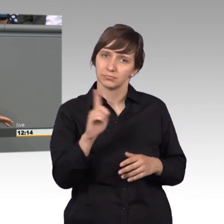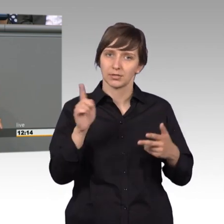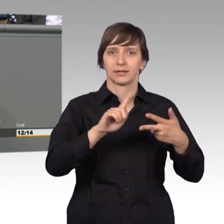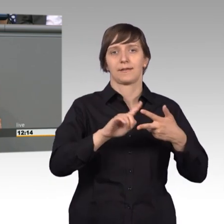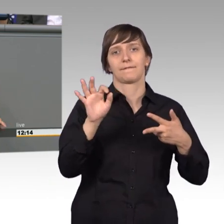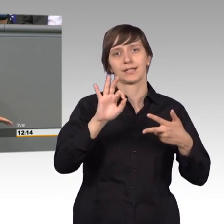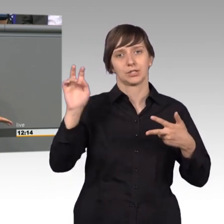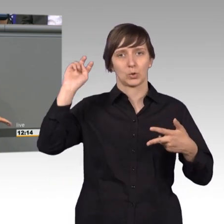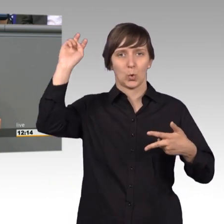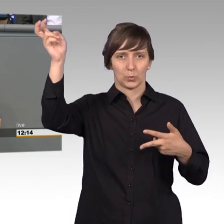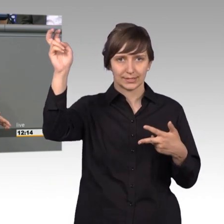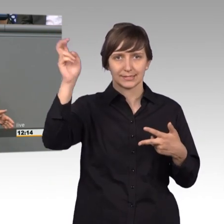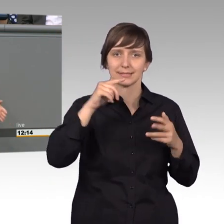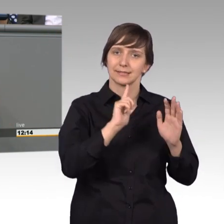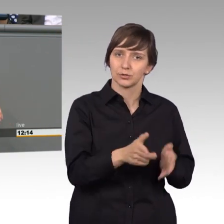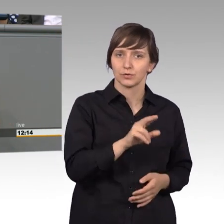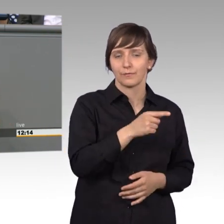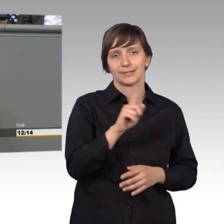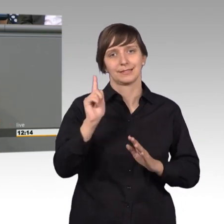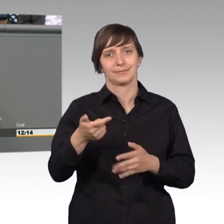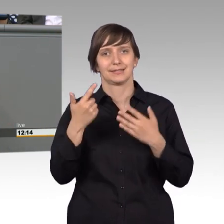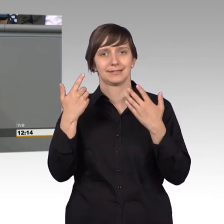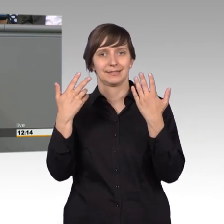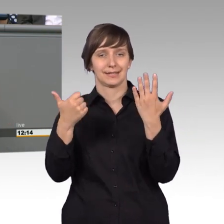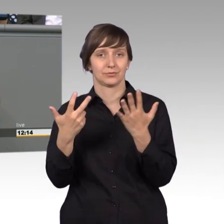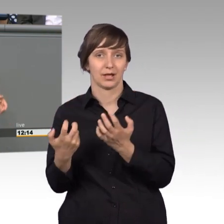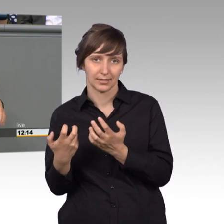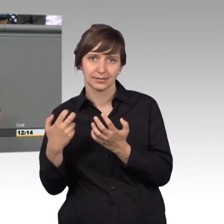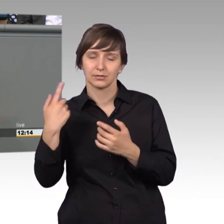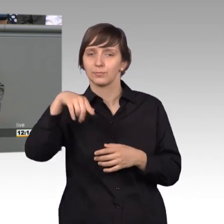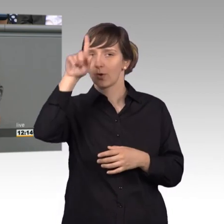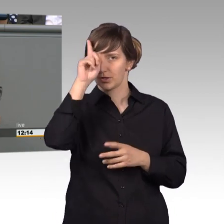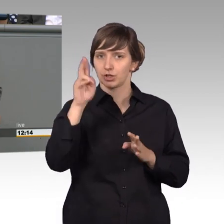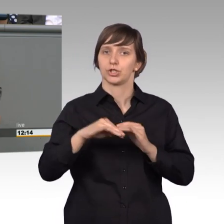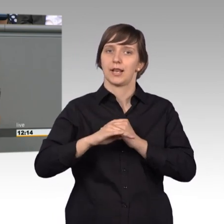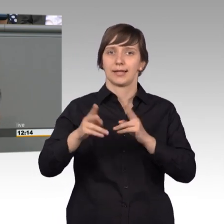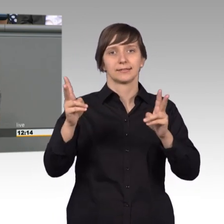1710 bis 1786, der dieses preußische Landrecht letztendlich mit förderte.